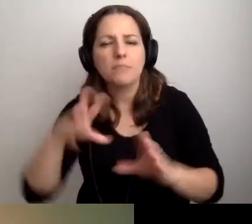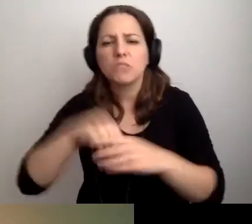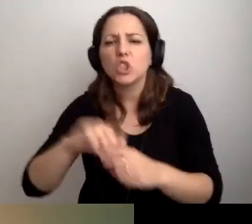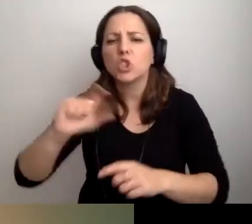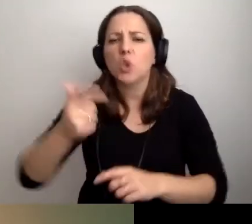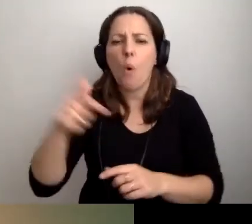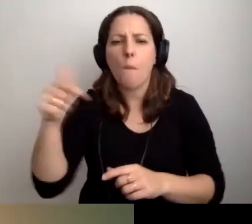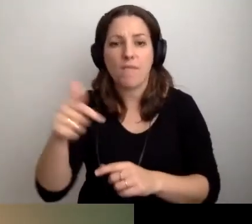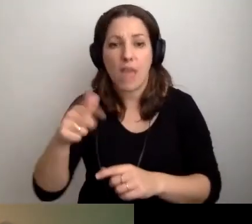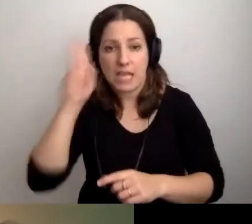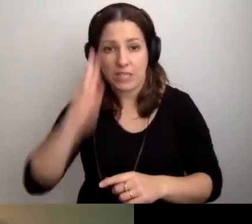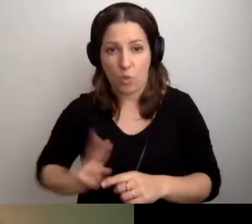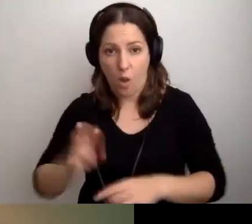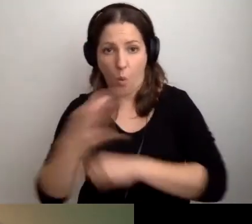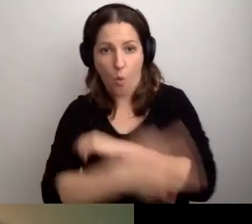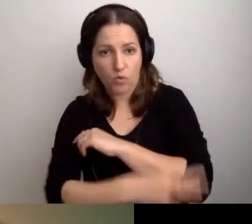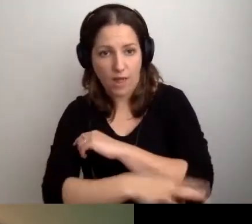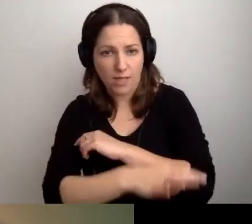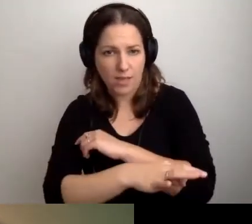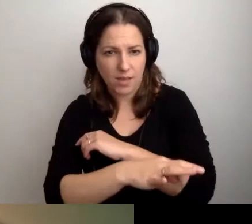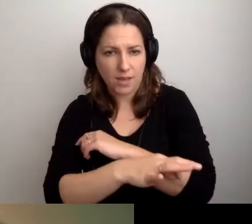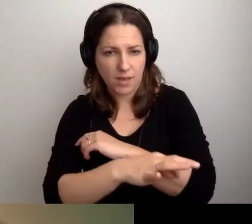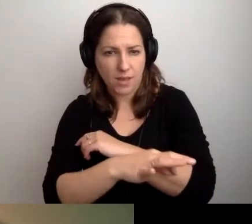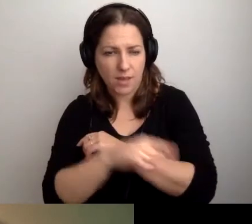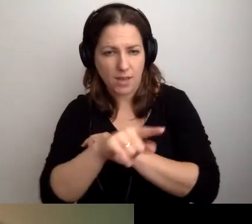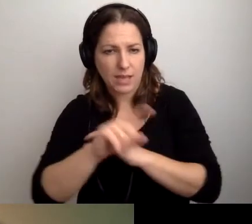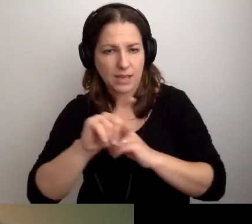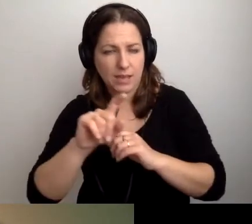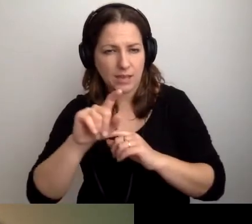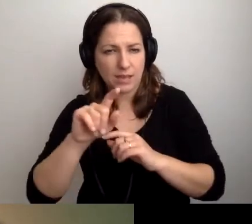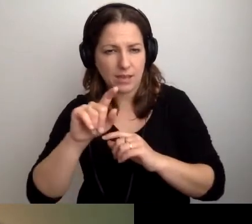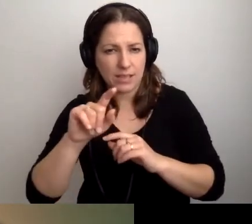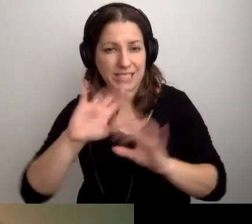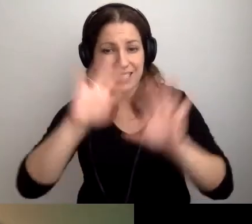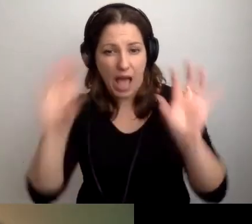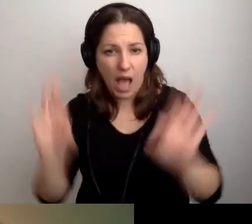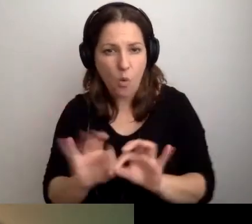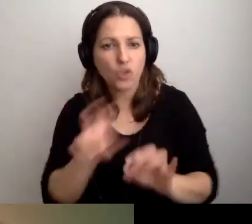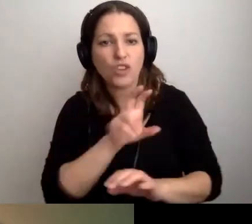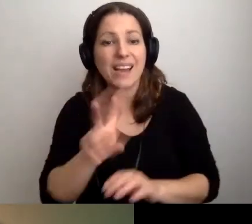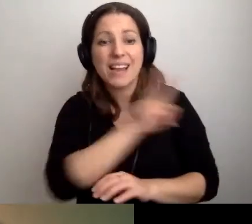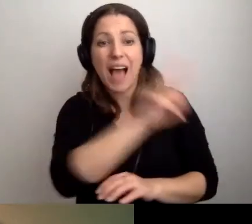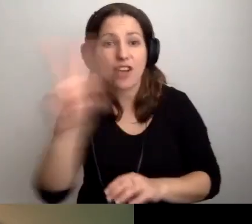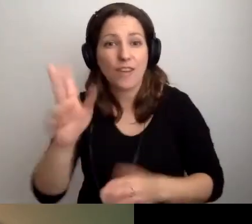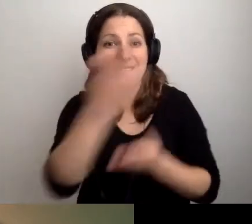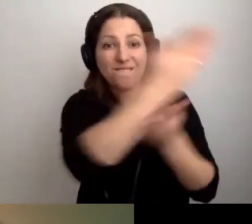Czy w przypadku uczelni informacja dotyczy całości, czy musi być o każdym z wydziałów? - pyta Tomek.